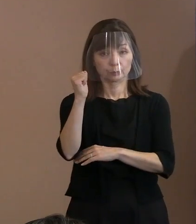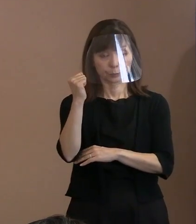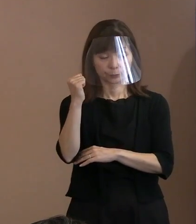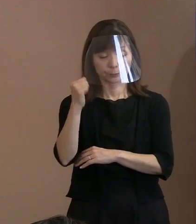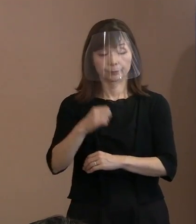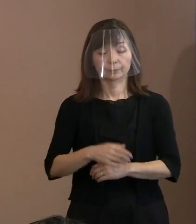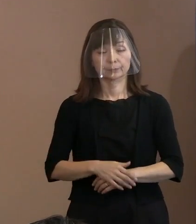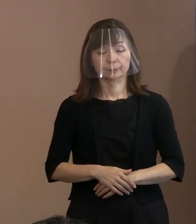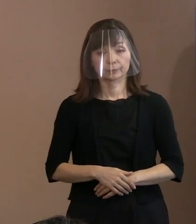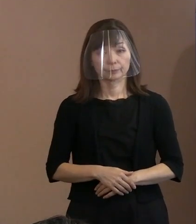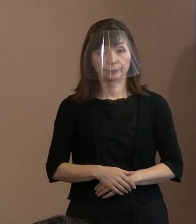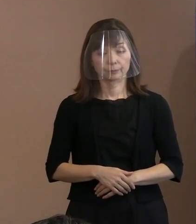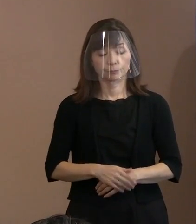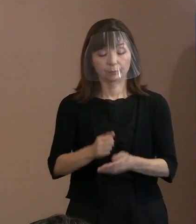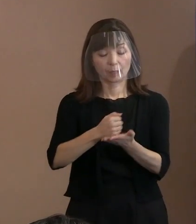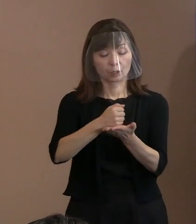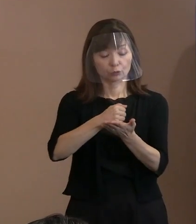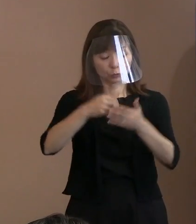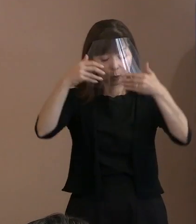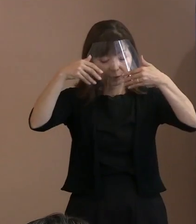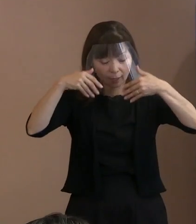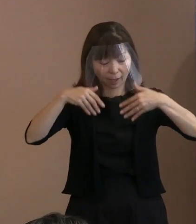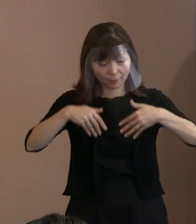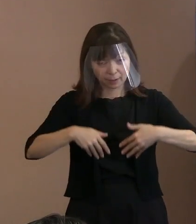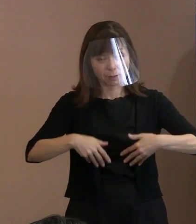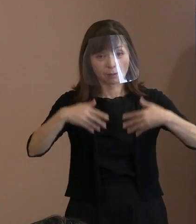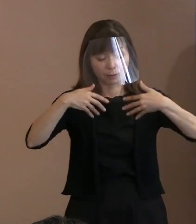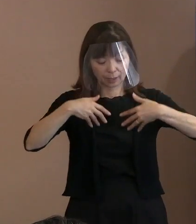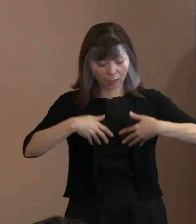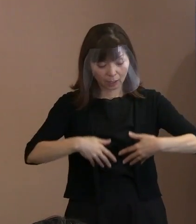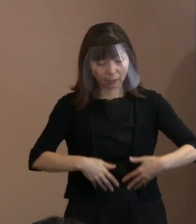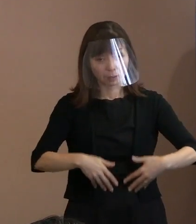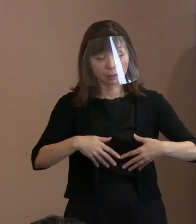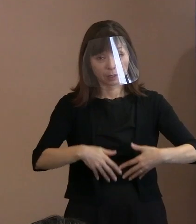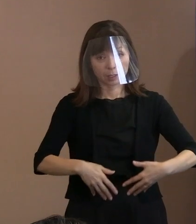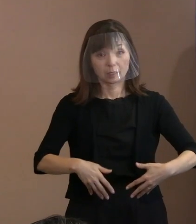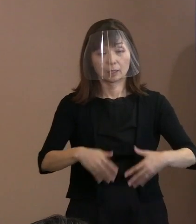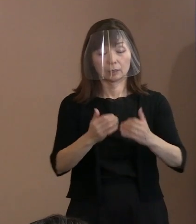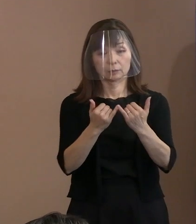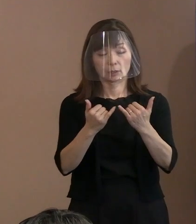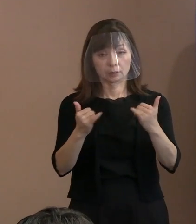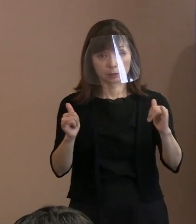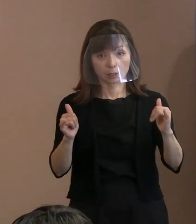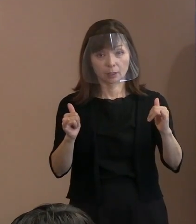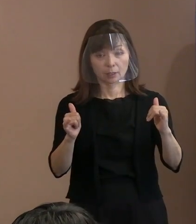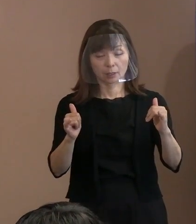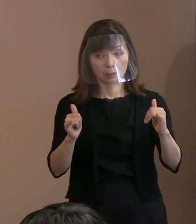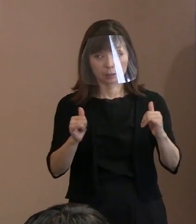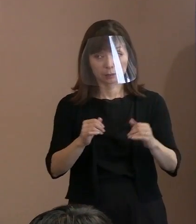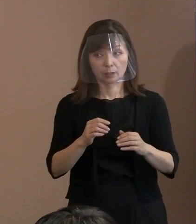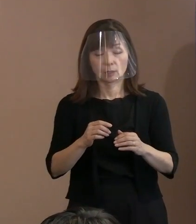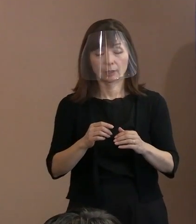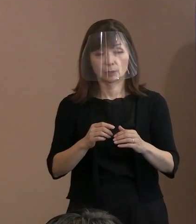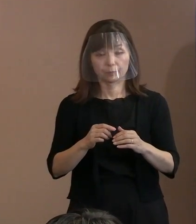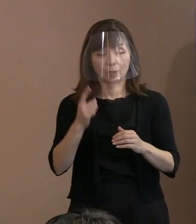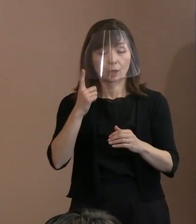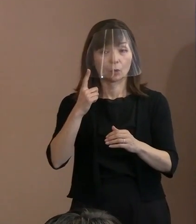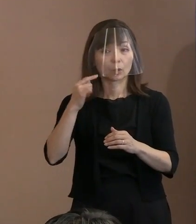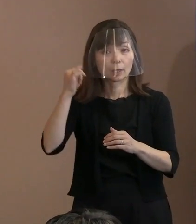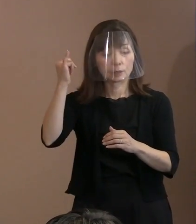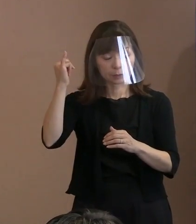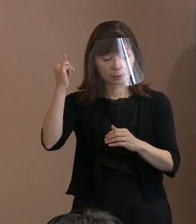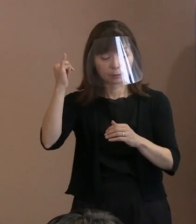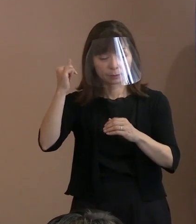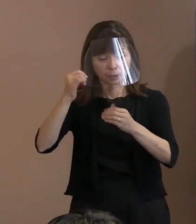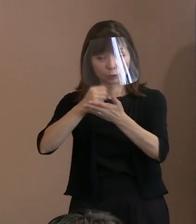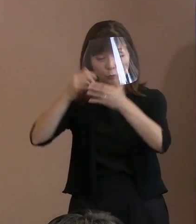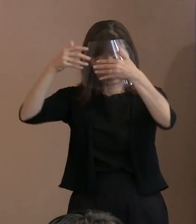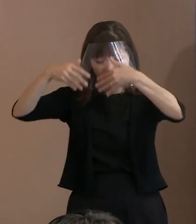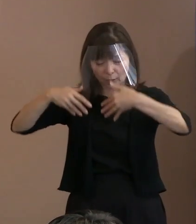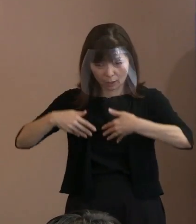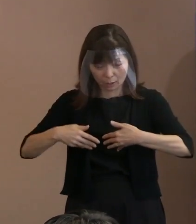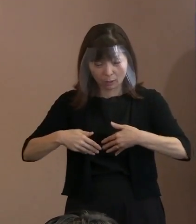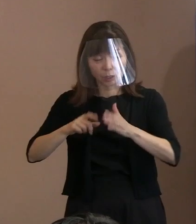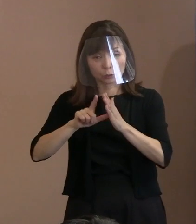(記者)黒い雨の被害者の中で､ 当時胎内にいた人たちの申請の審査の状況が